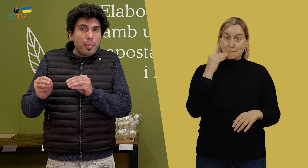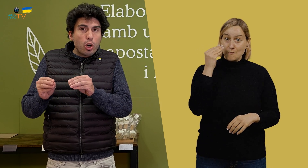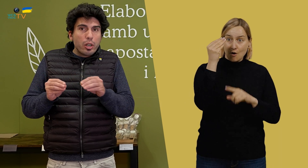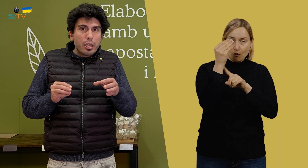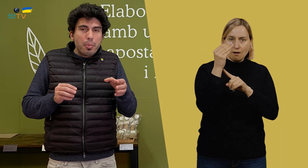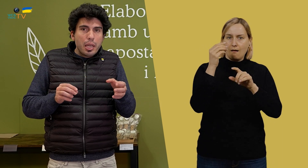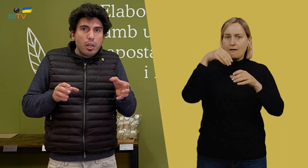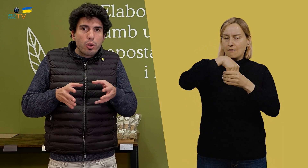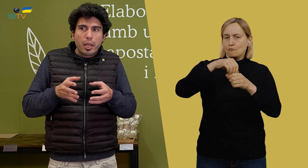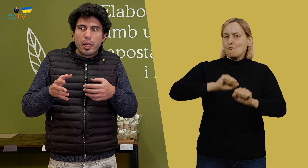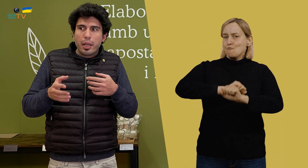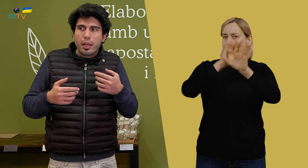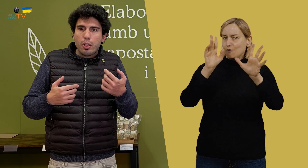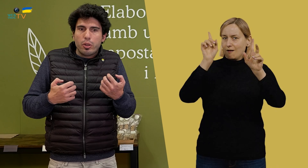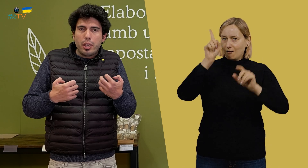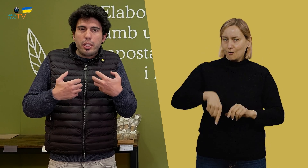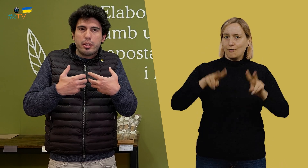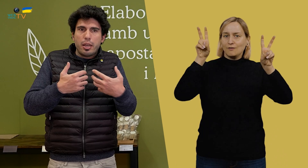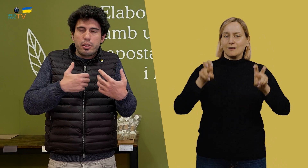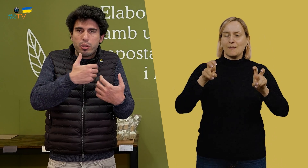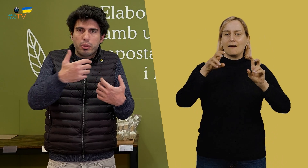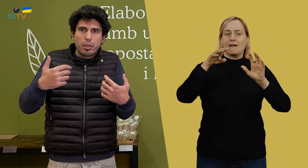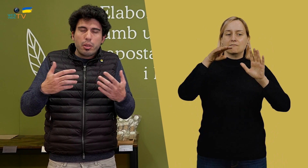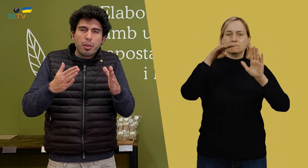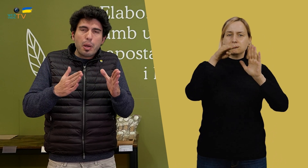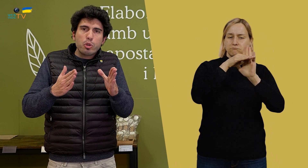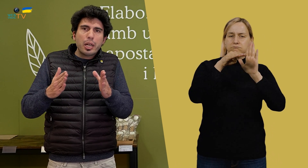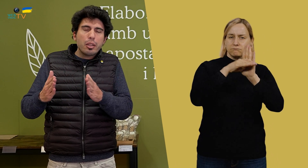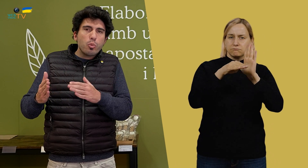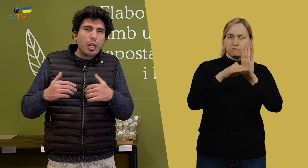también, vamos marcando muy claramente los procesos de trabajo